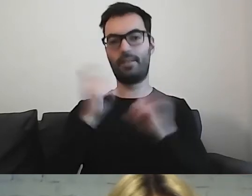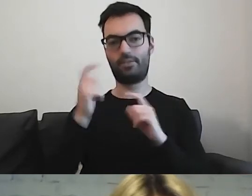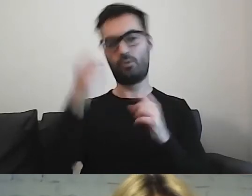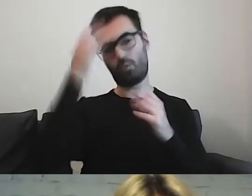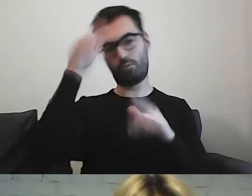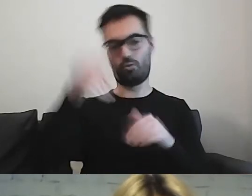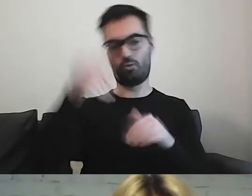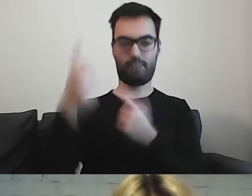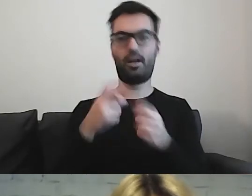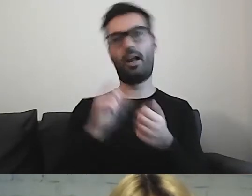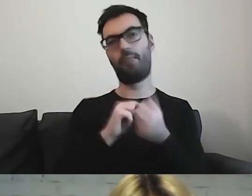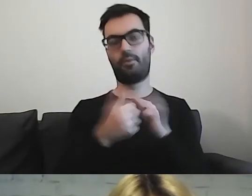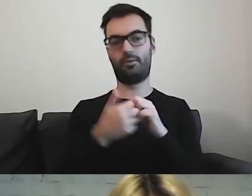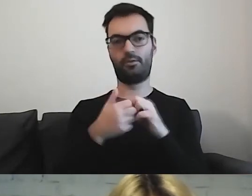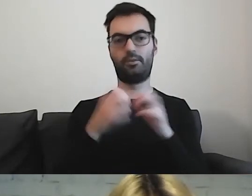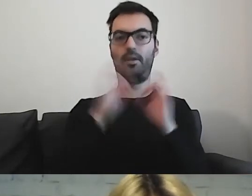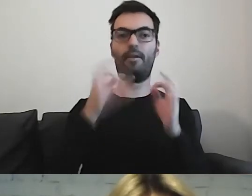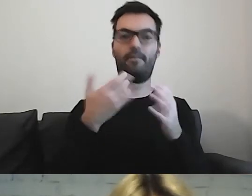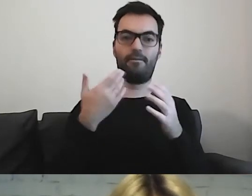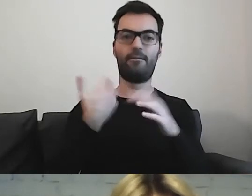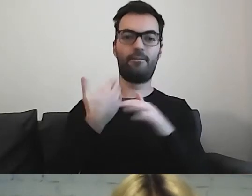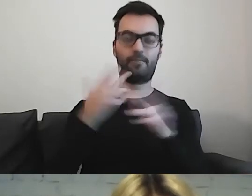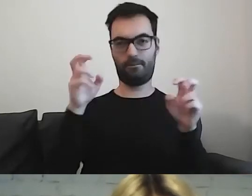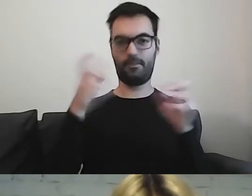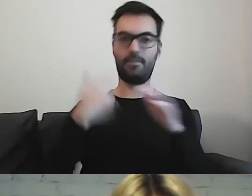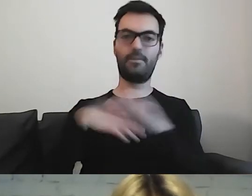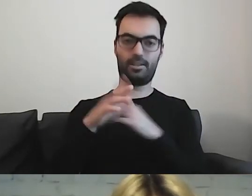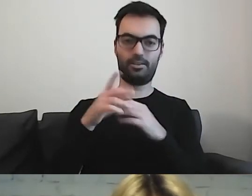czy wyjście do instytucji kultury.